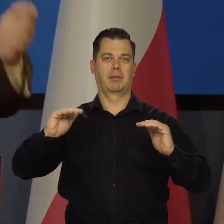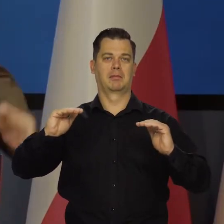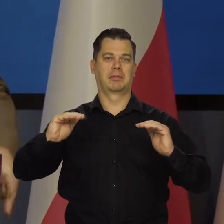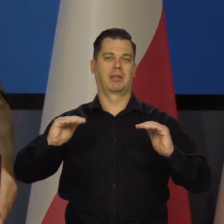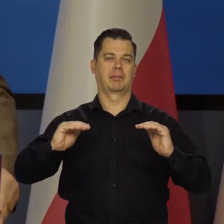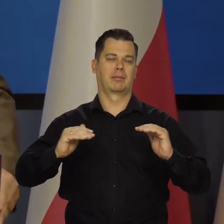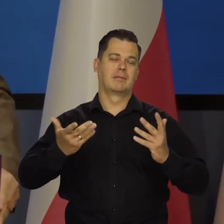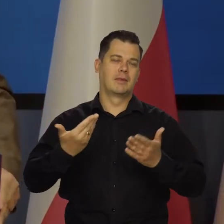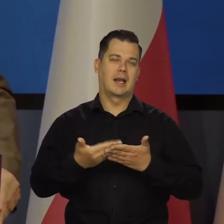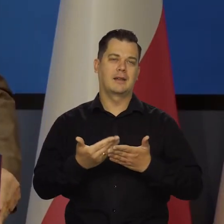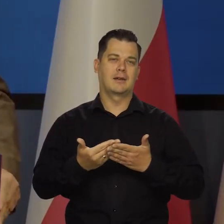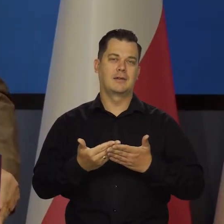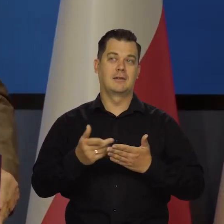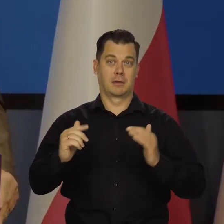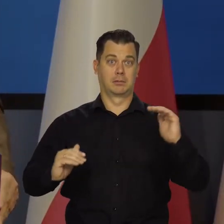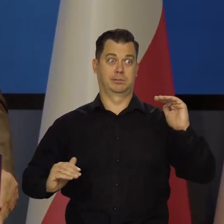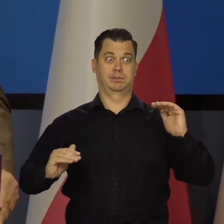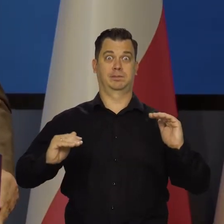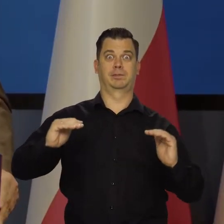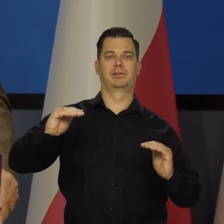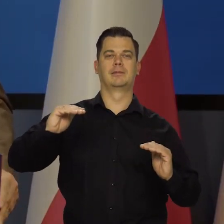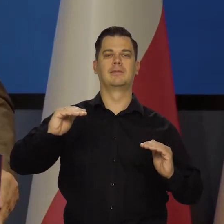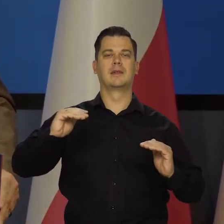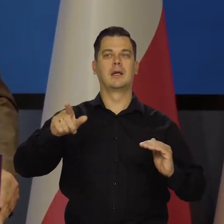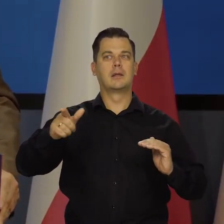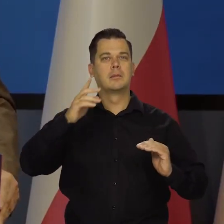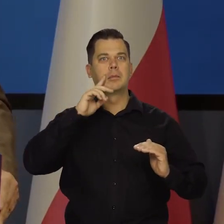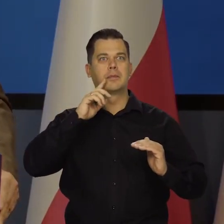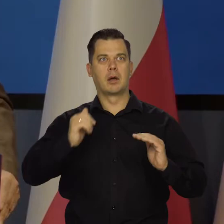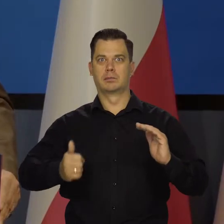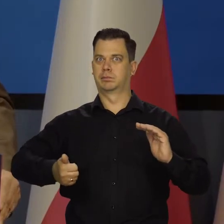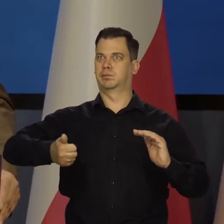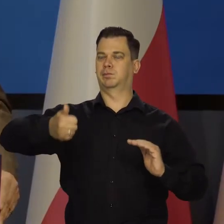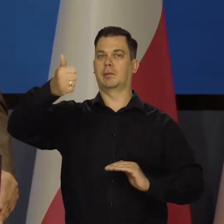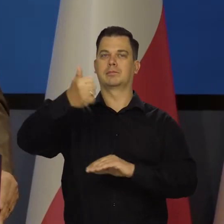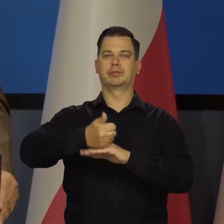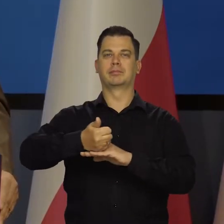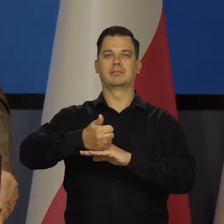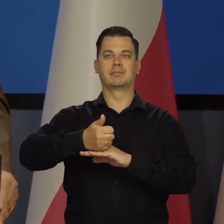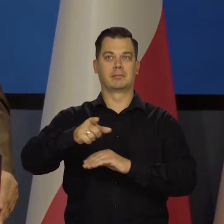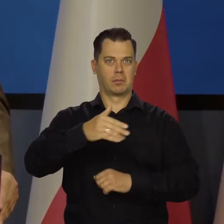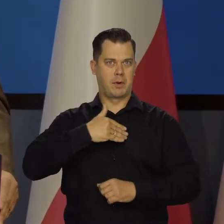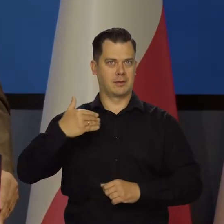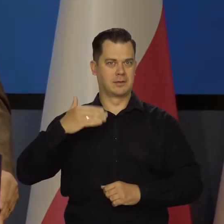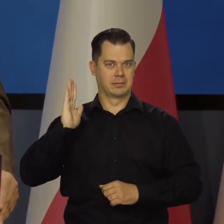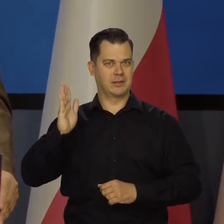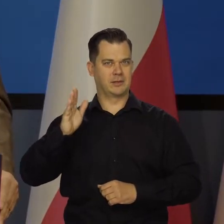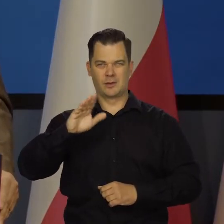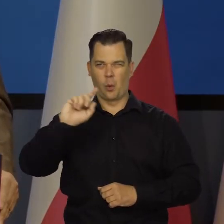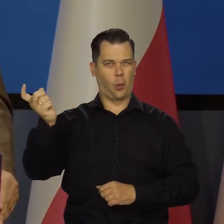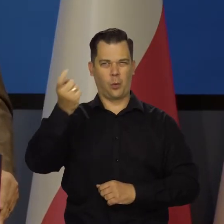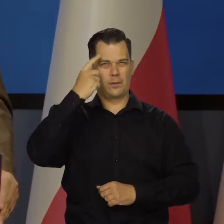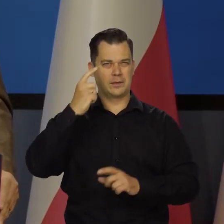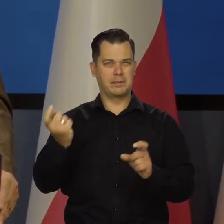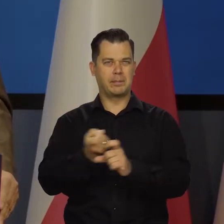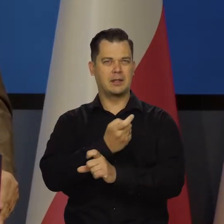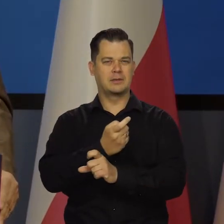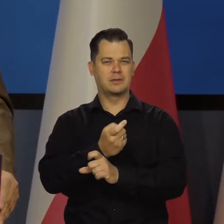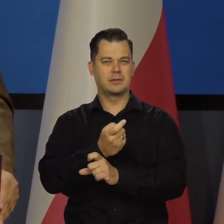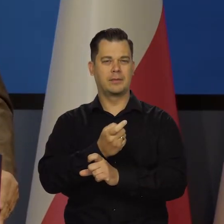Ale czy tak, czy tak, idziemy do tej pierwszej grupy, do głównego stołu. Jeszcze raz powtórzę to, co ostatnio mówiłem,